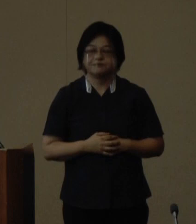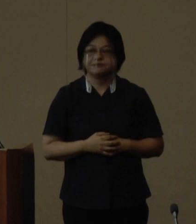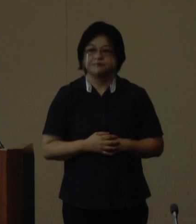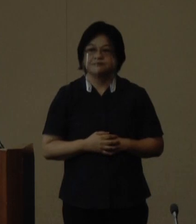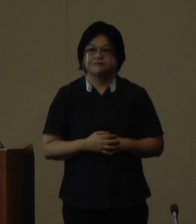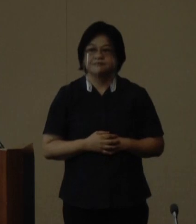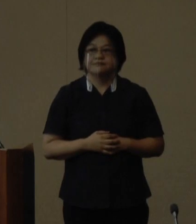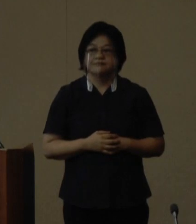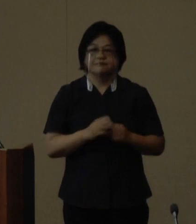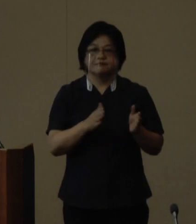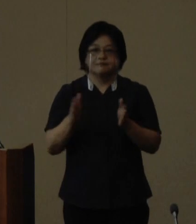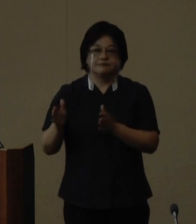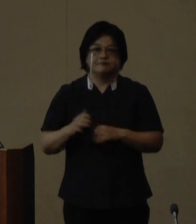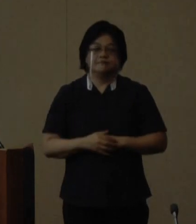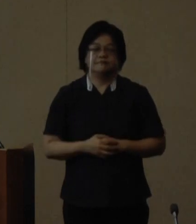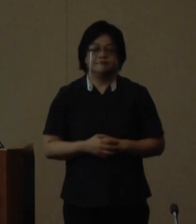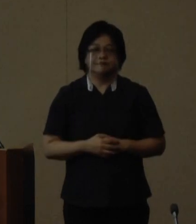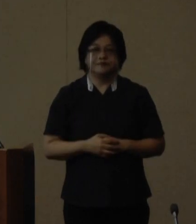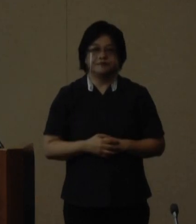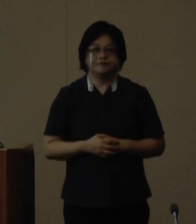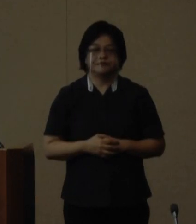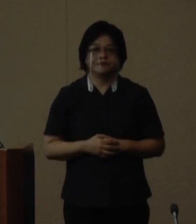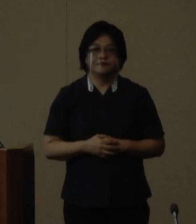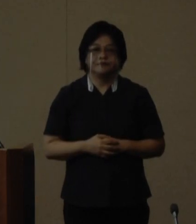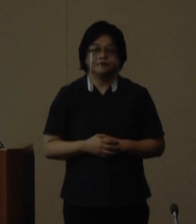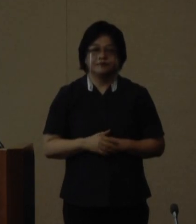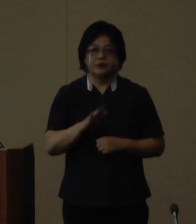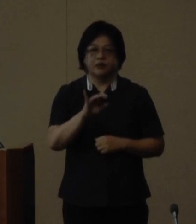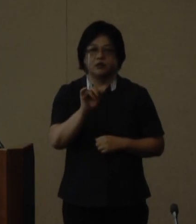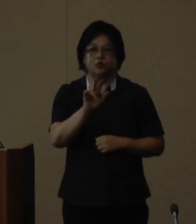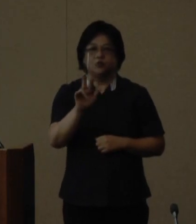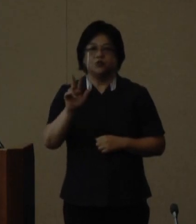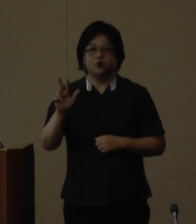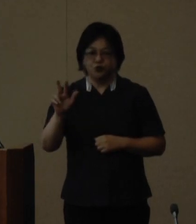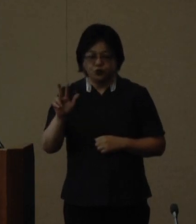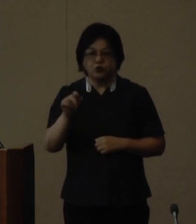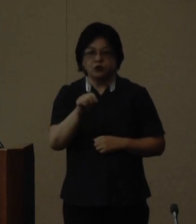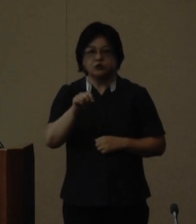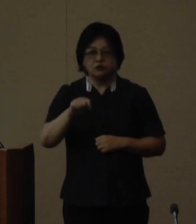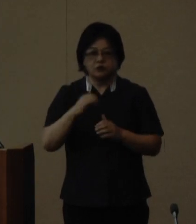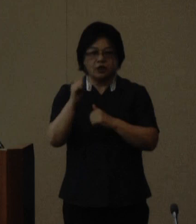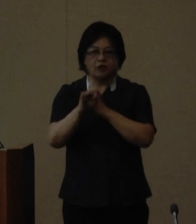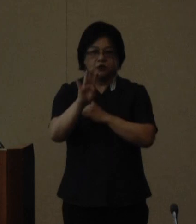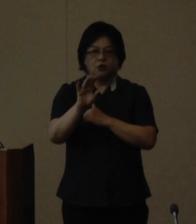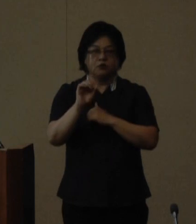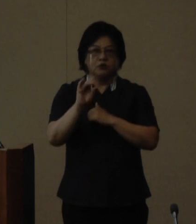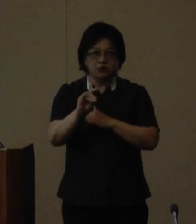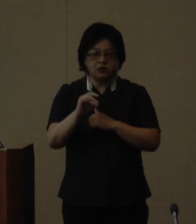次に てぃるる塾第4期塾生の募集について お伝え